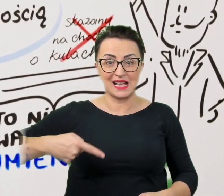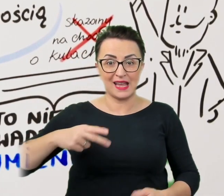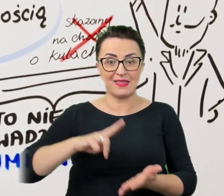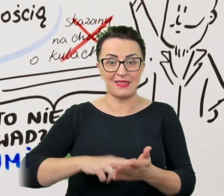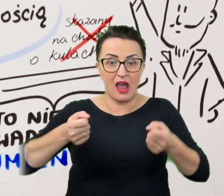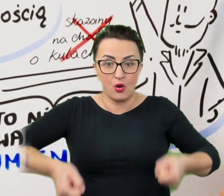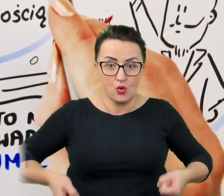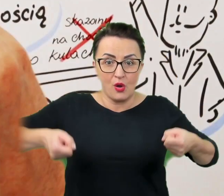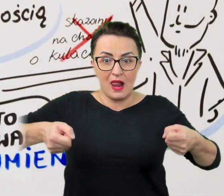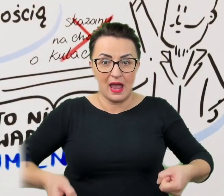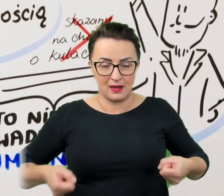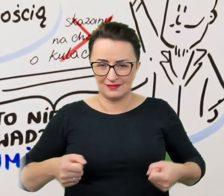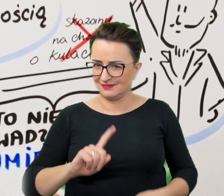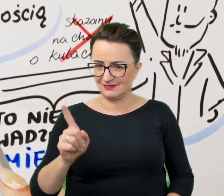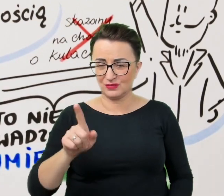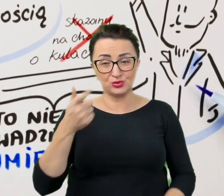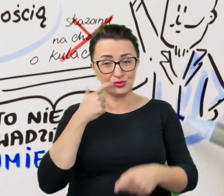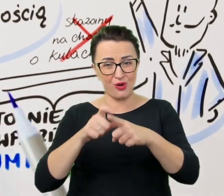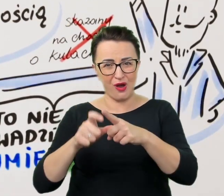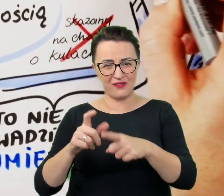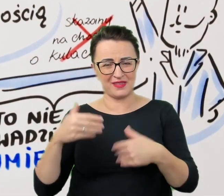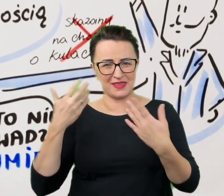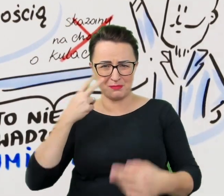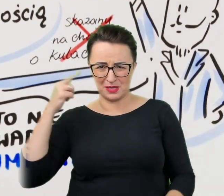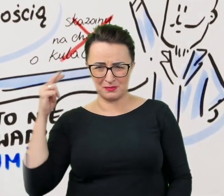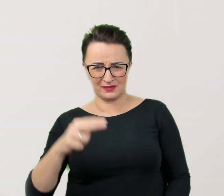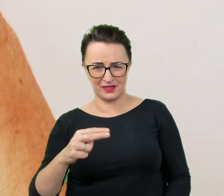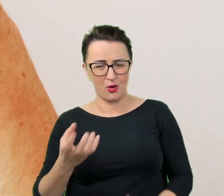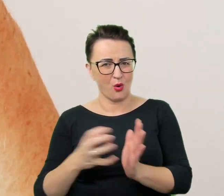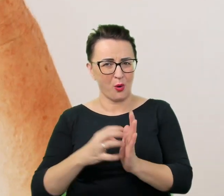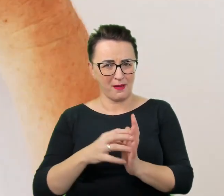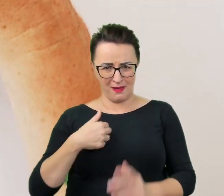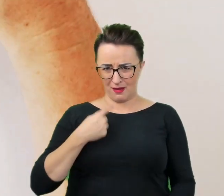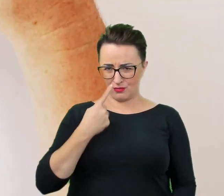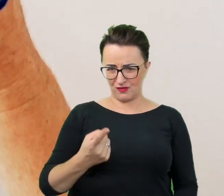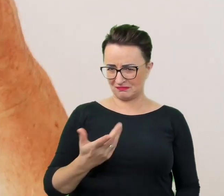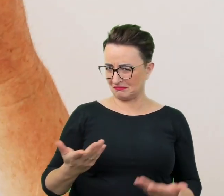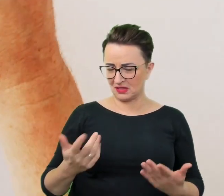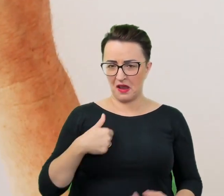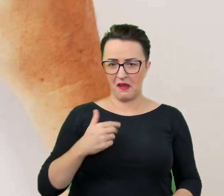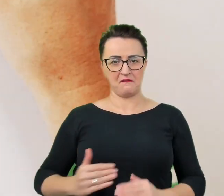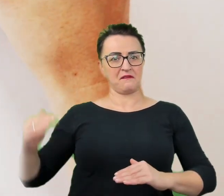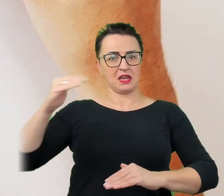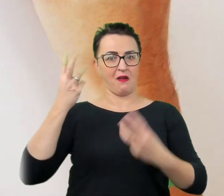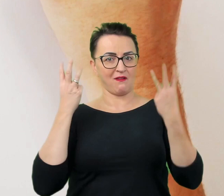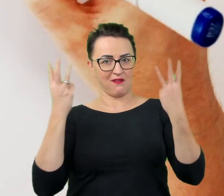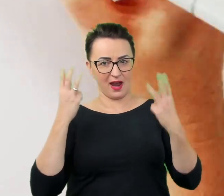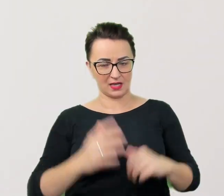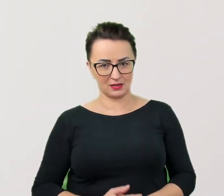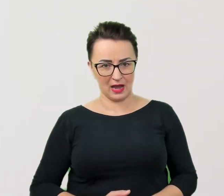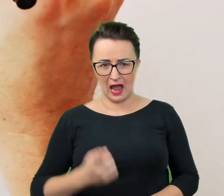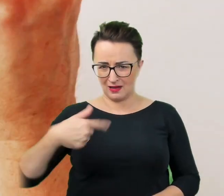Takie określenia budują perspektywę komentującego i sugerują jego wyższość, której Przecież nikt nie zamierza manifestować.